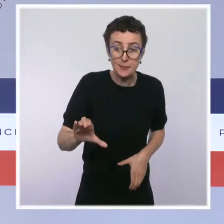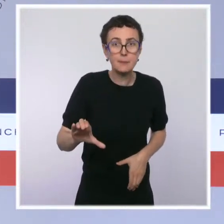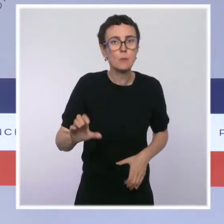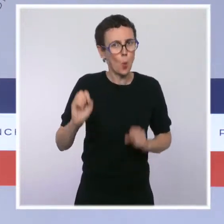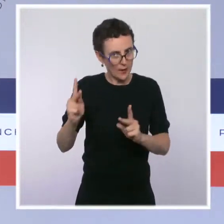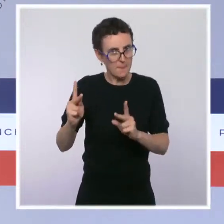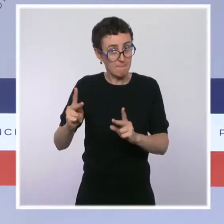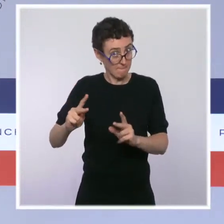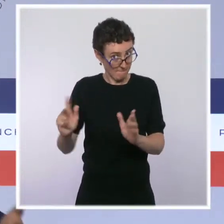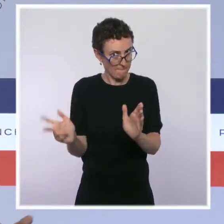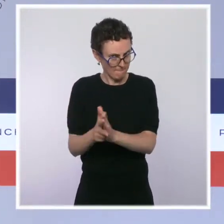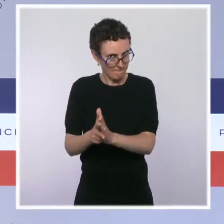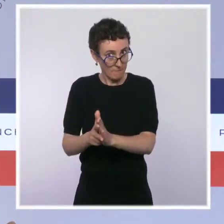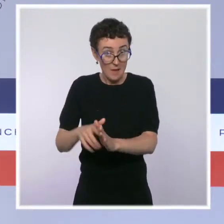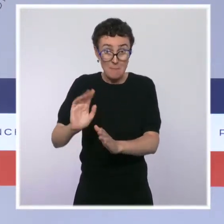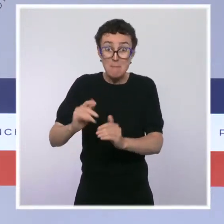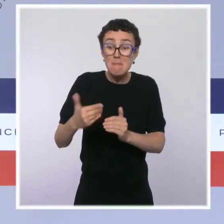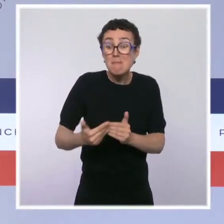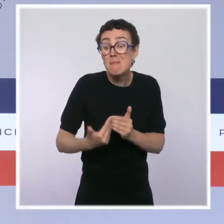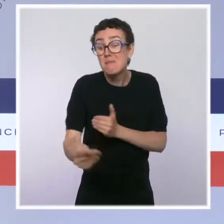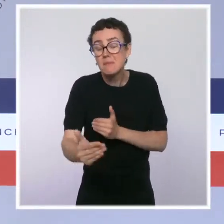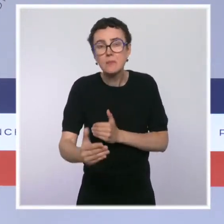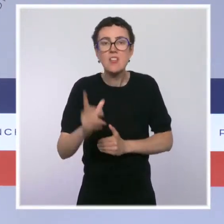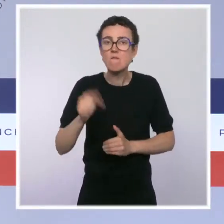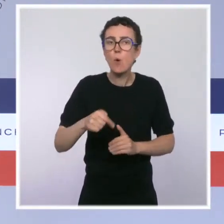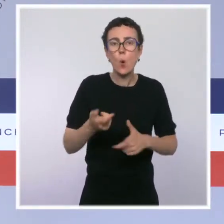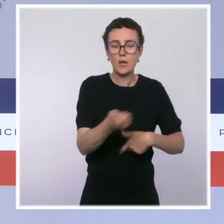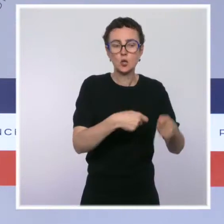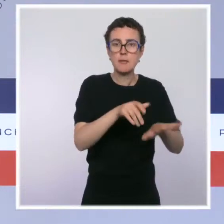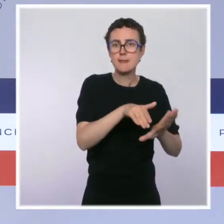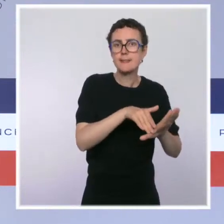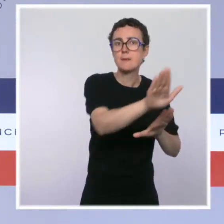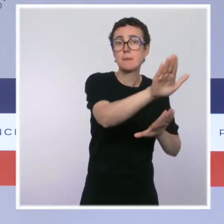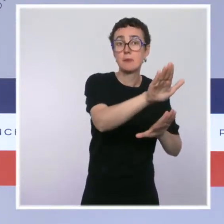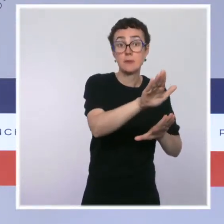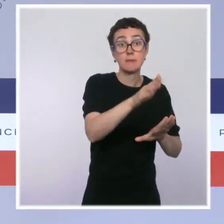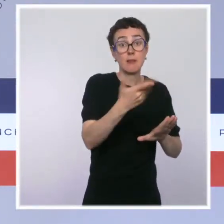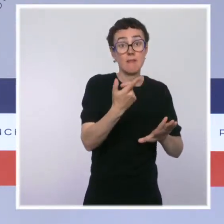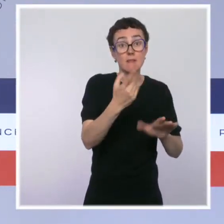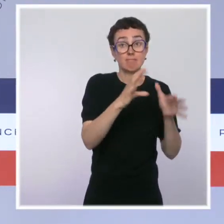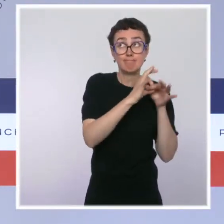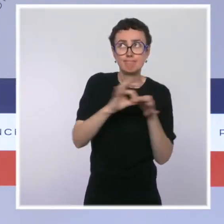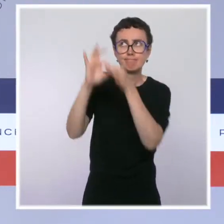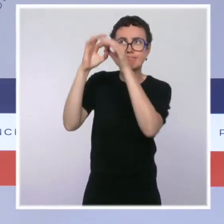Pour ça, il y a un plan de relance européen qui a été décidé, qui finance 40 % du plan de relance français.